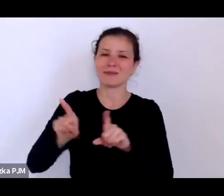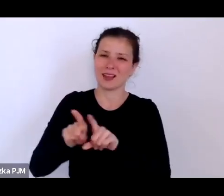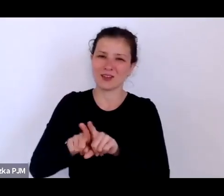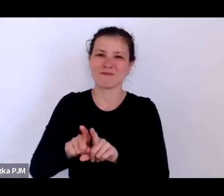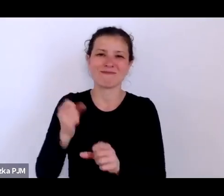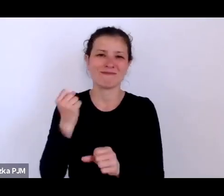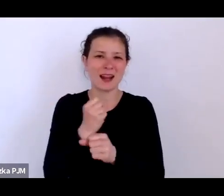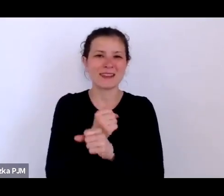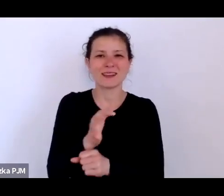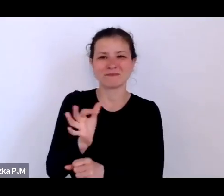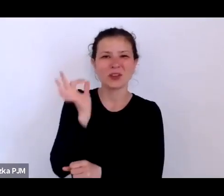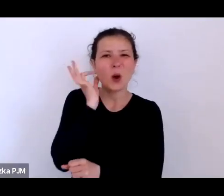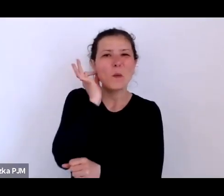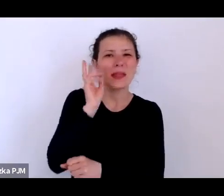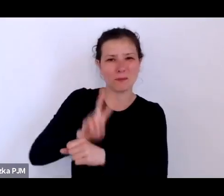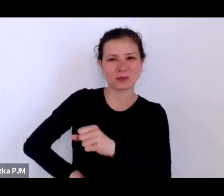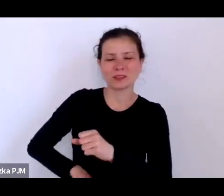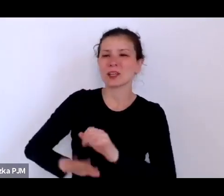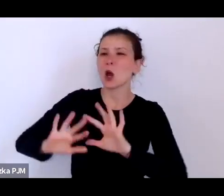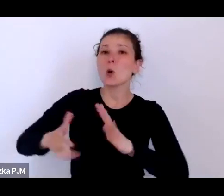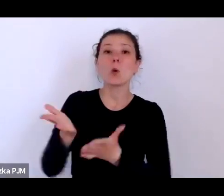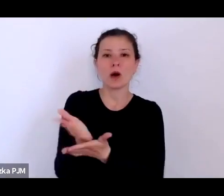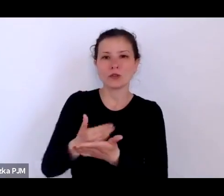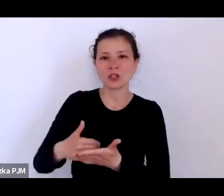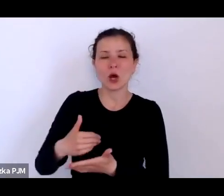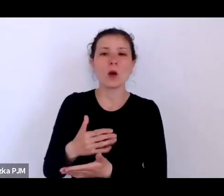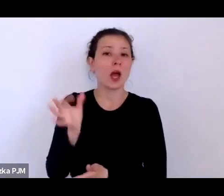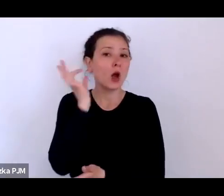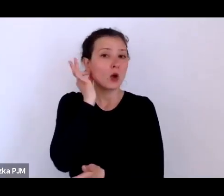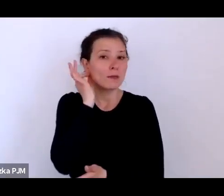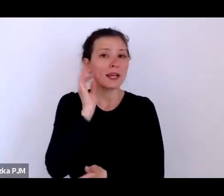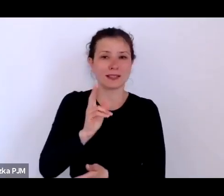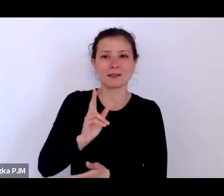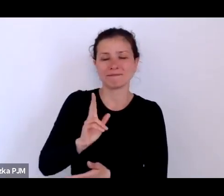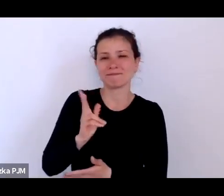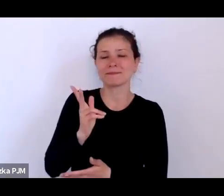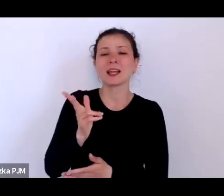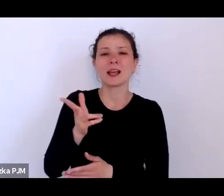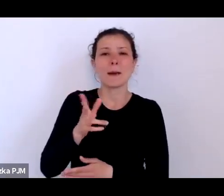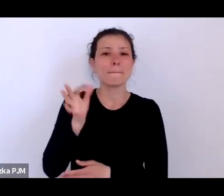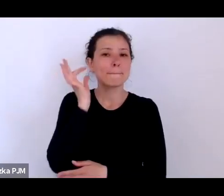taki oddział kobiecej policji też powstał w międzywojniu, w 26. roku.